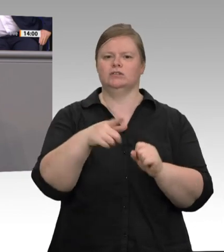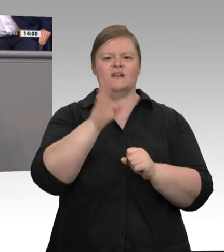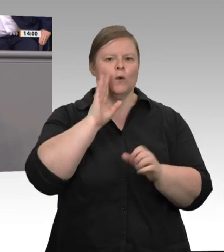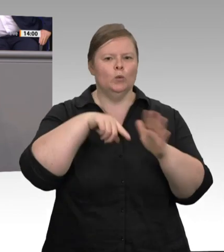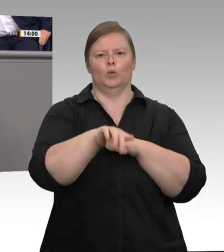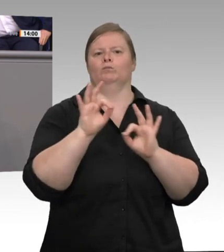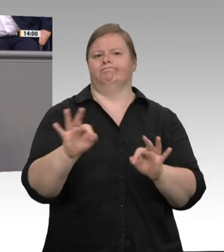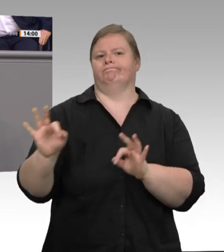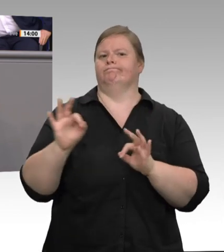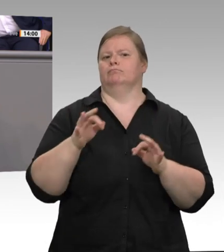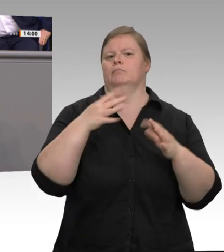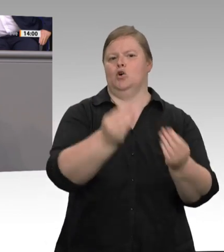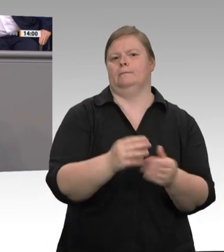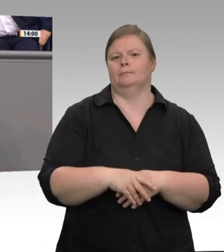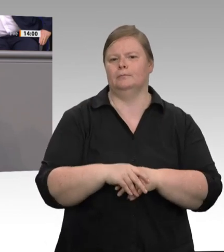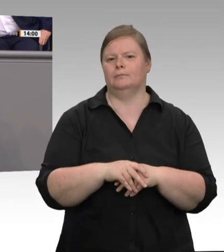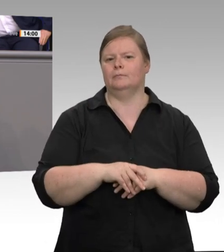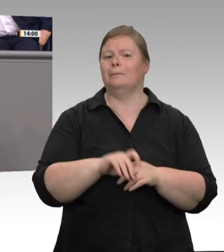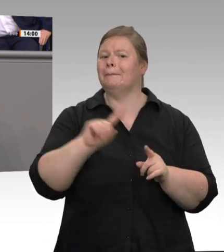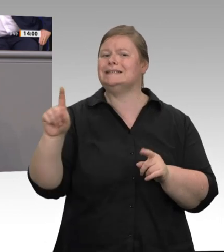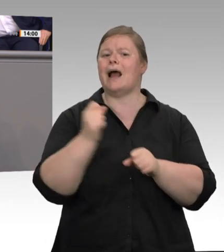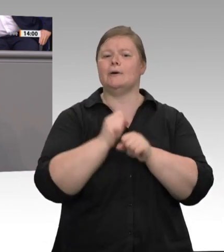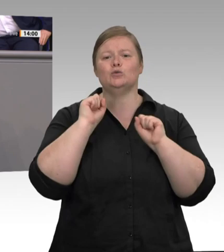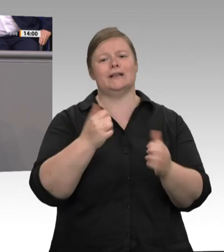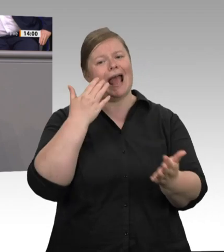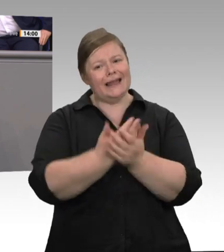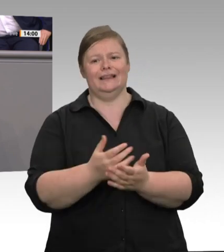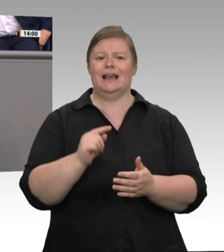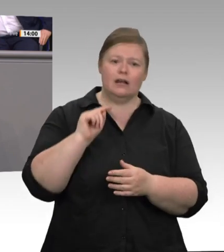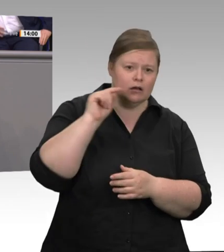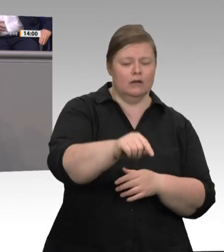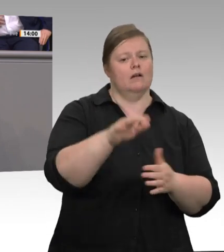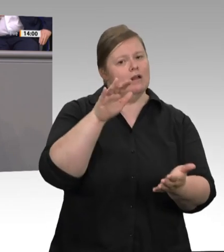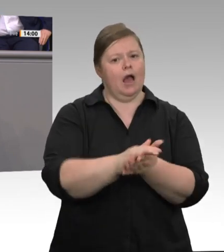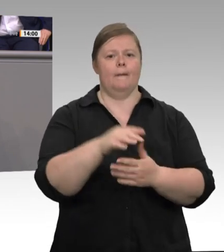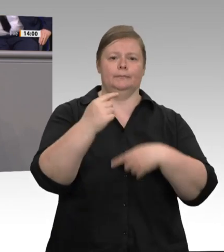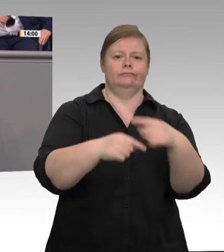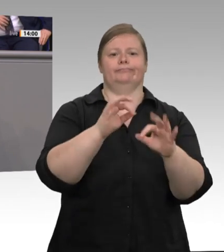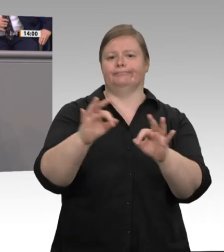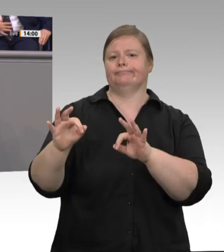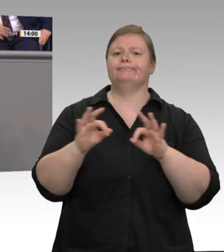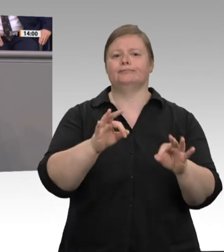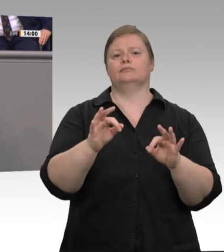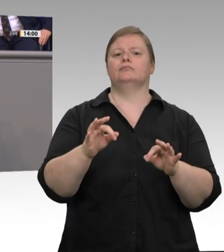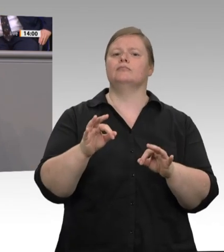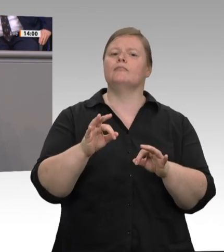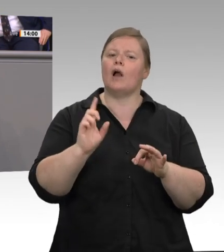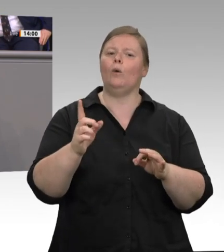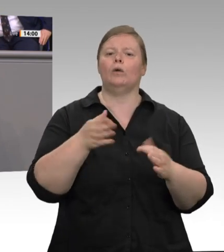wir zu einer anderen Kontrolldichte kommen. Ich habe entschieden, dass in Nordrhein-Westfalen in Zukunft auf den großen Schlachthöfen der Arbeitsschutz ständig